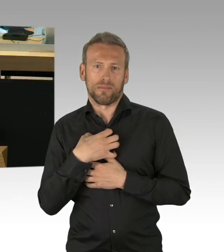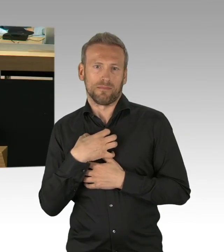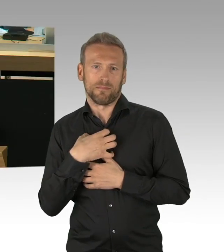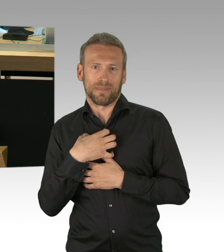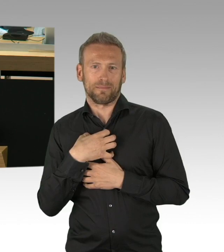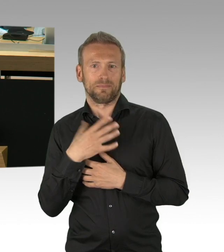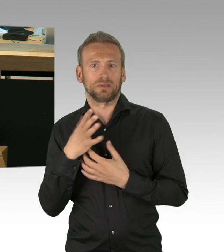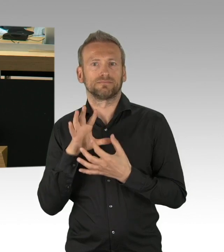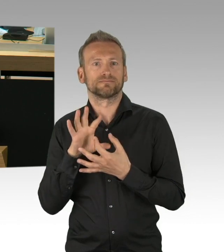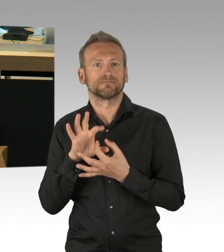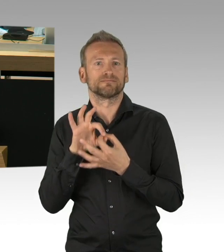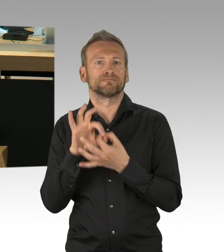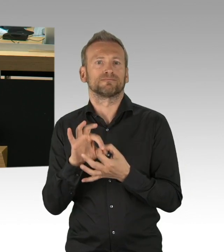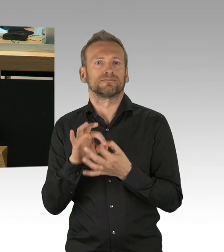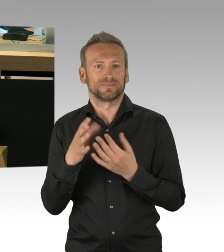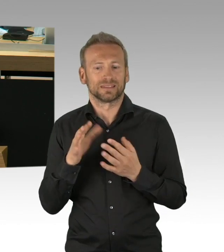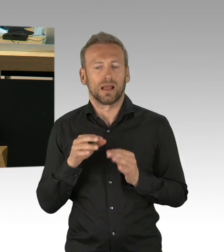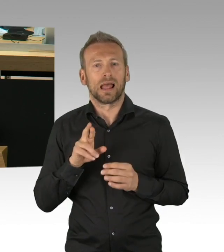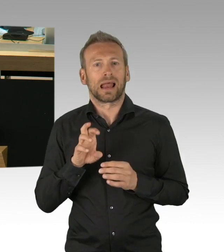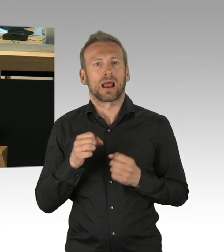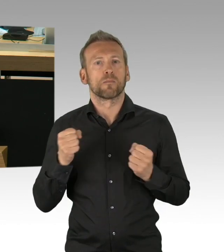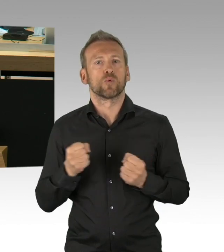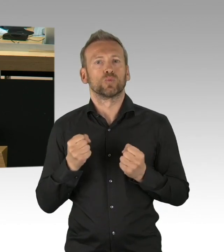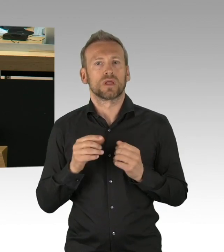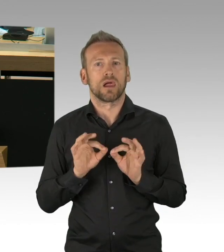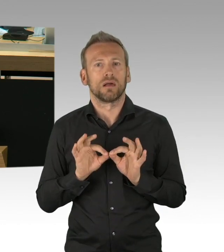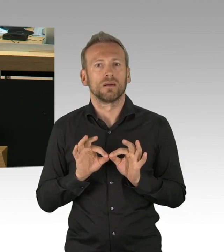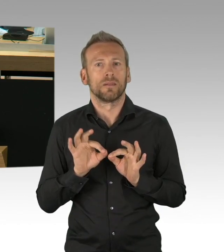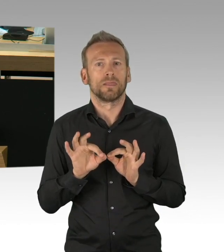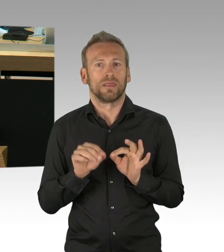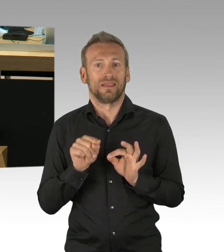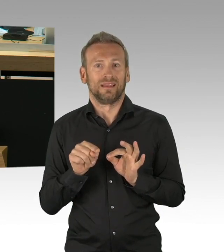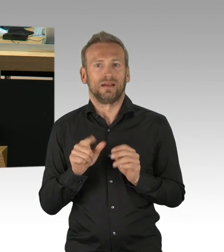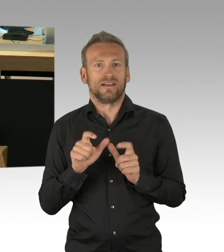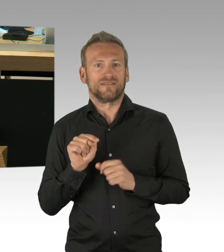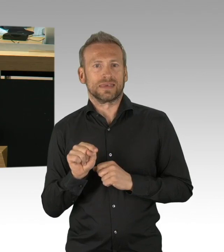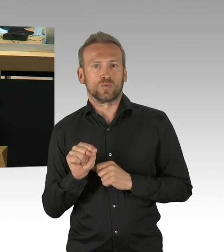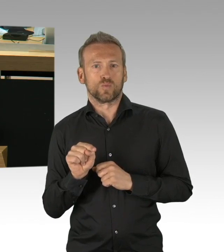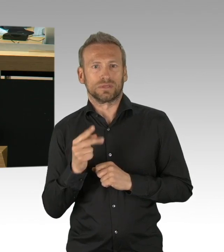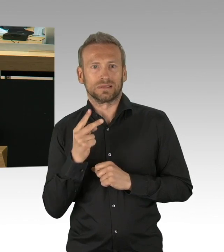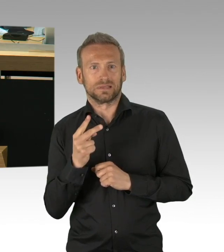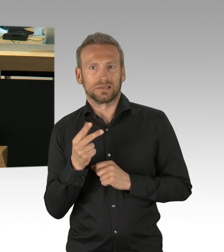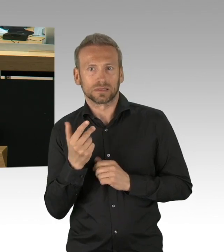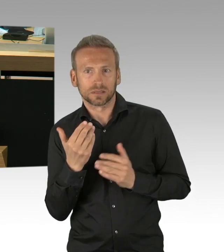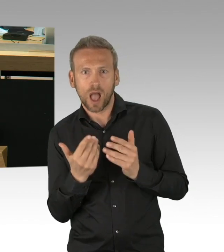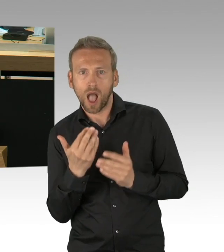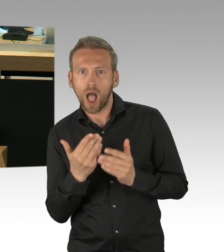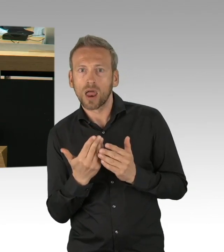(Rednerwechsel) Und wir haben das beispielsweise bei den Schulen auch sehr kritisch gesehen, wir sehen die Kraft des Parlamentes, der Fraktionen,